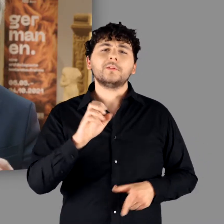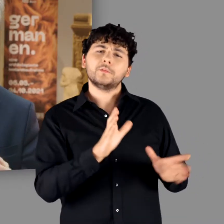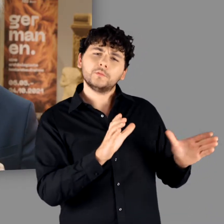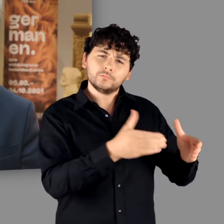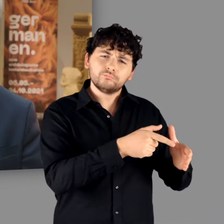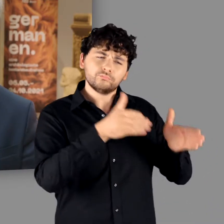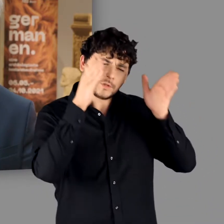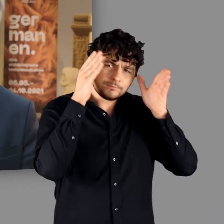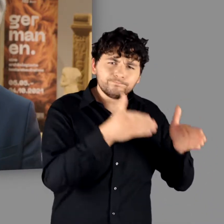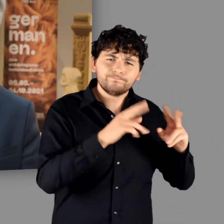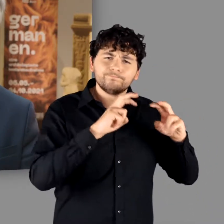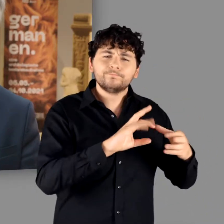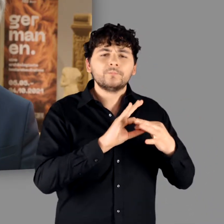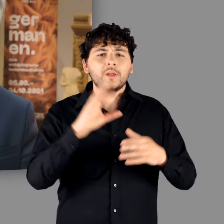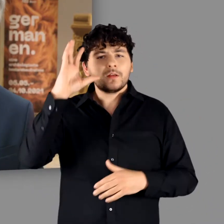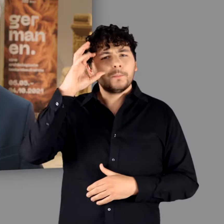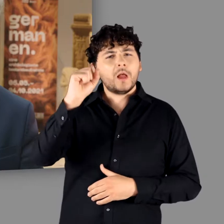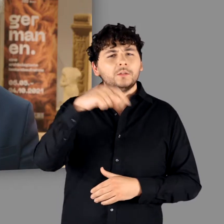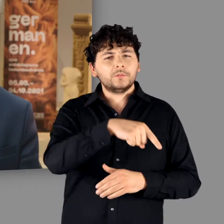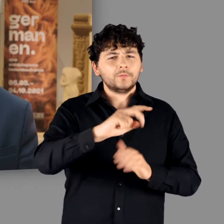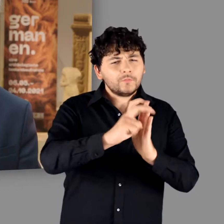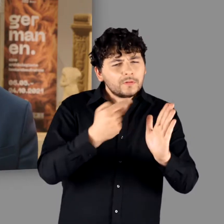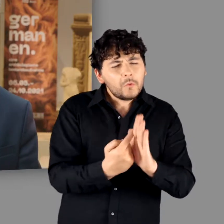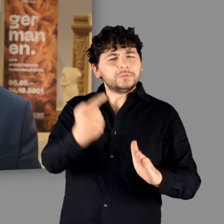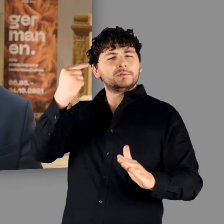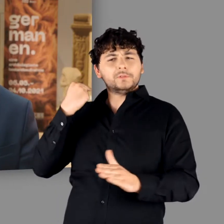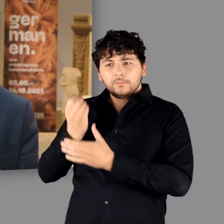ein eigenes Studiolo und geht dort der Frage nach, warum Germanen